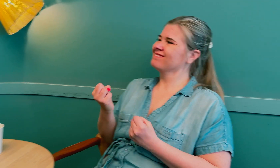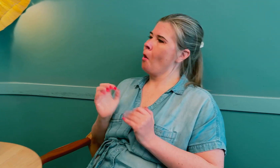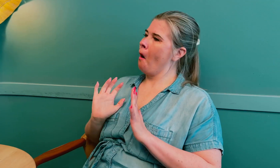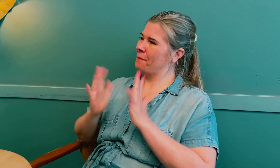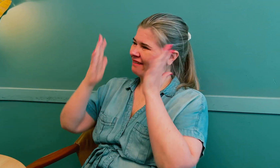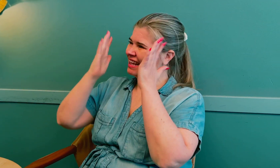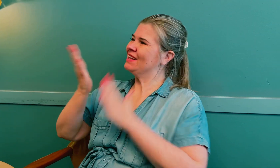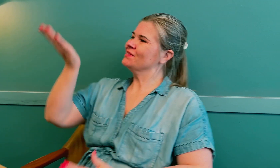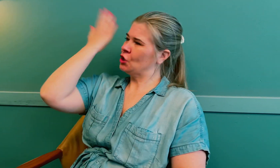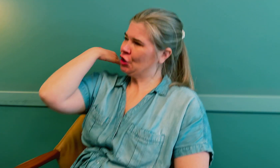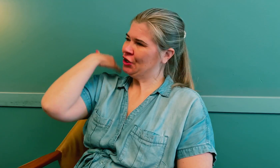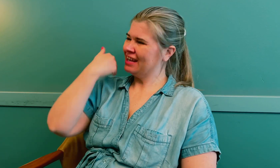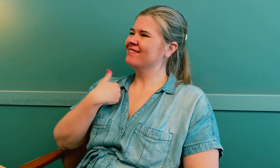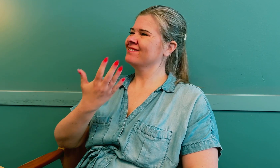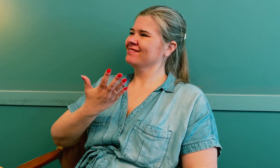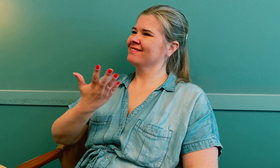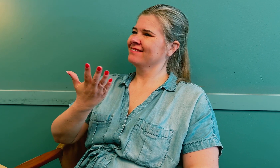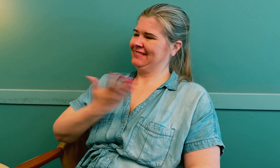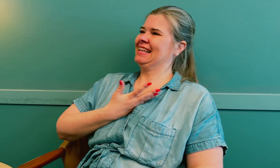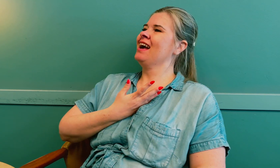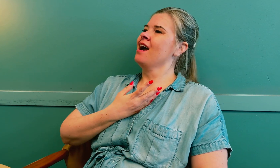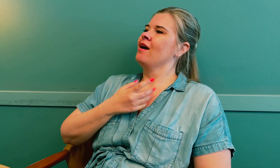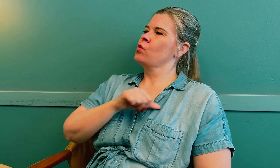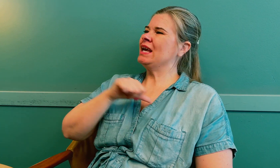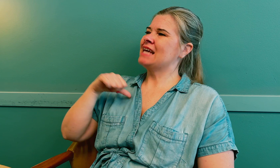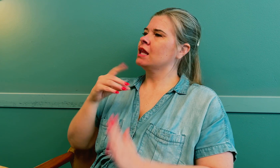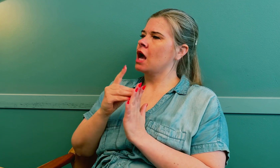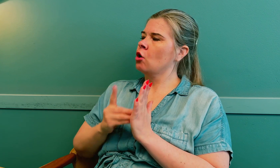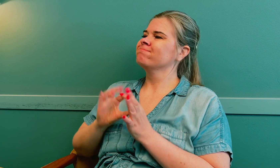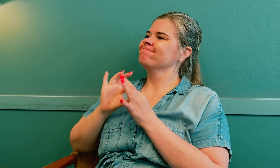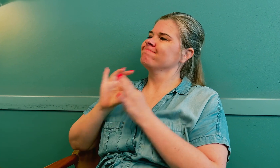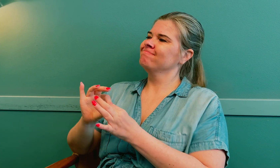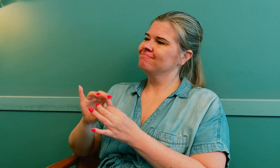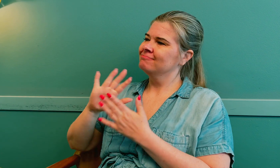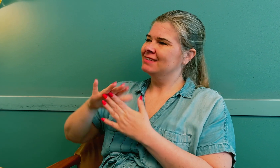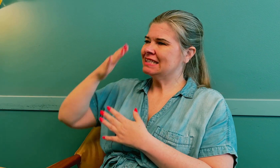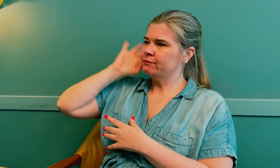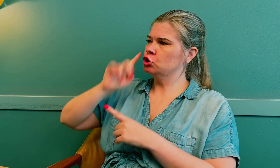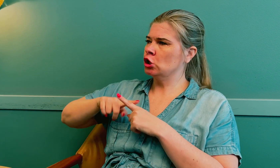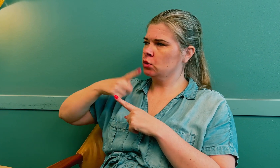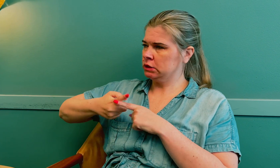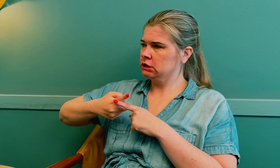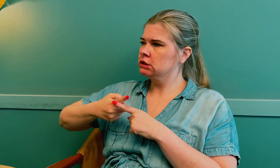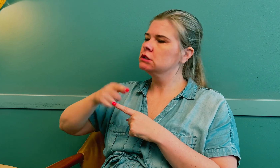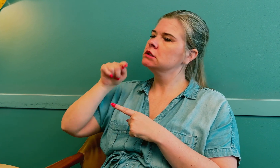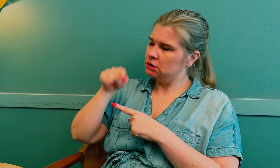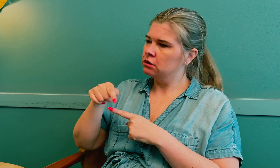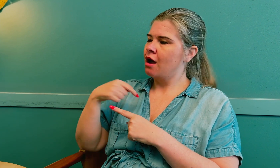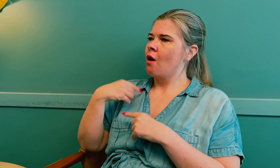Jo, jeg har opplevd tidligere å få diagnose på hjernesvulst for sent.